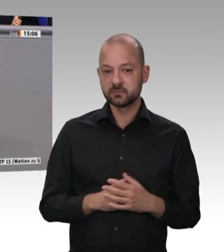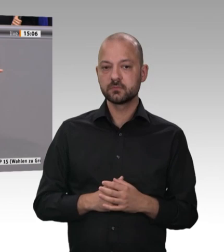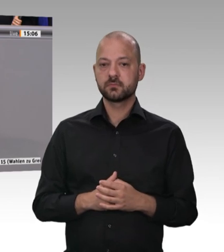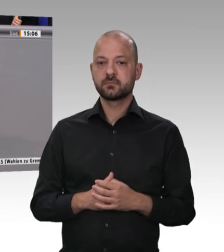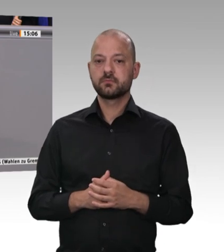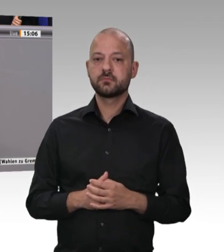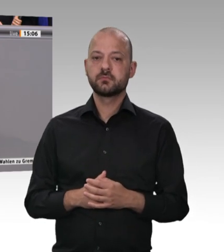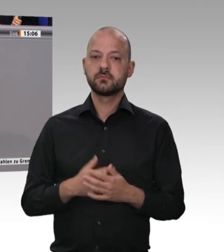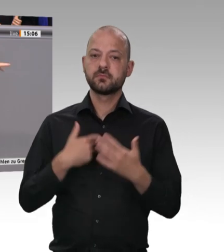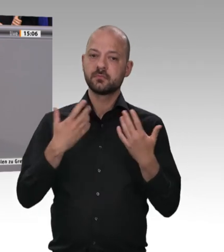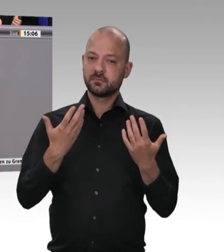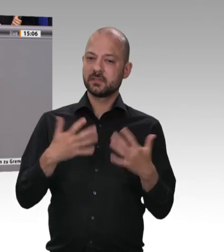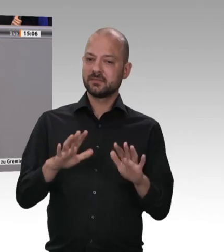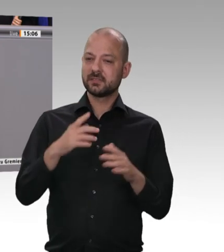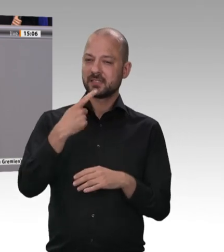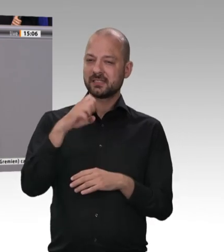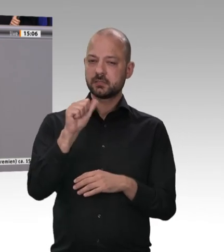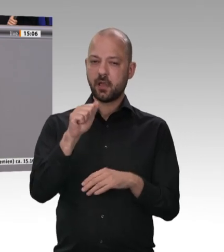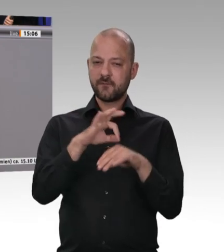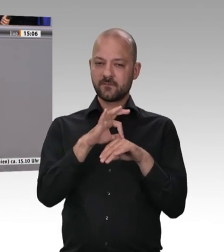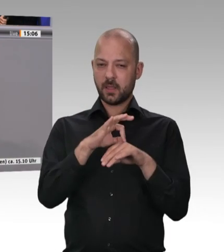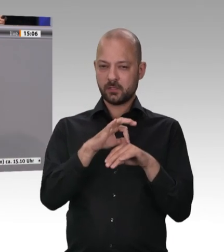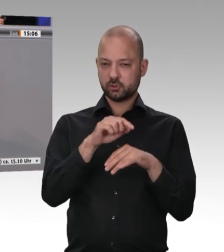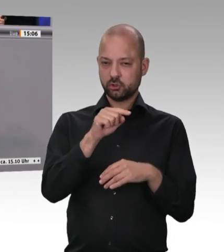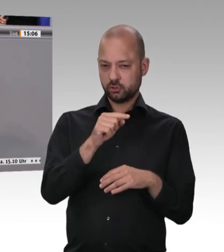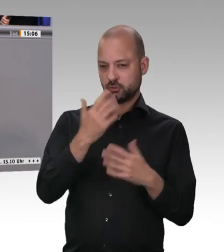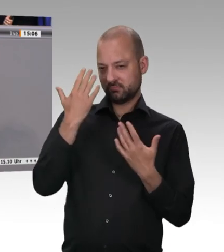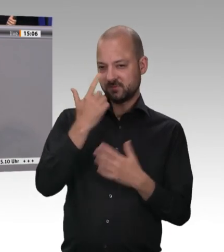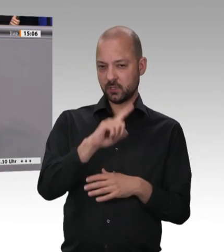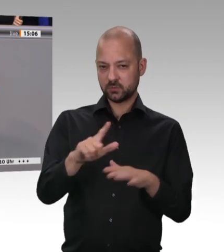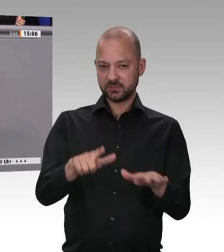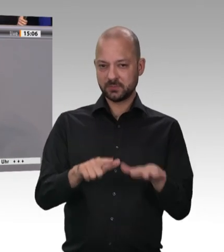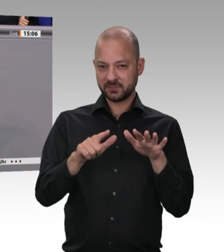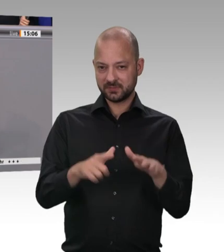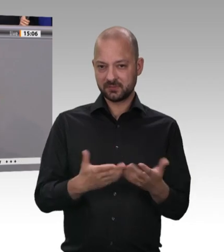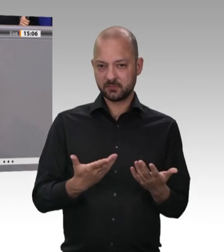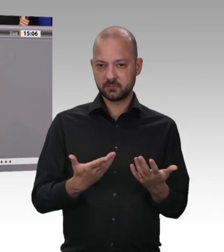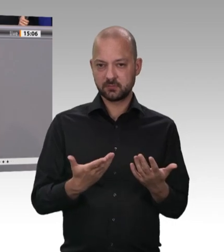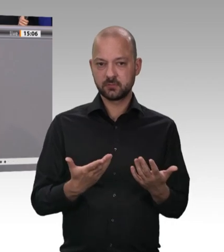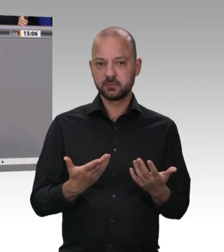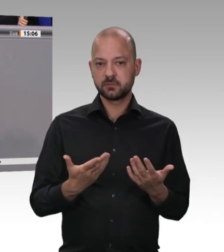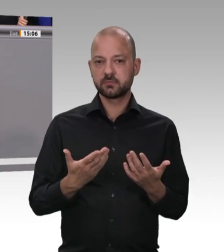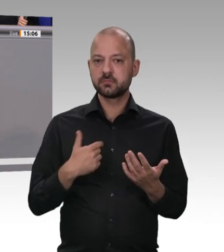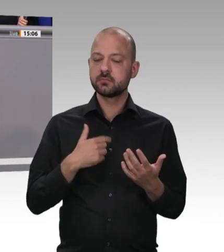habe ich heute nicht feststellen können, dass Kollege Landesminister Laumann Verstöße gegen